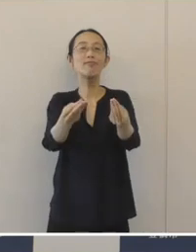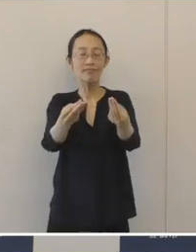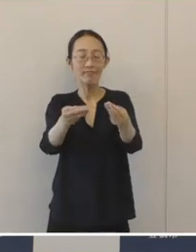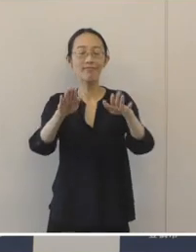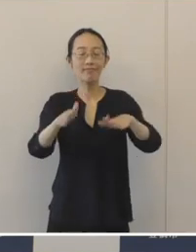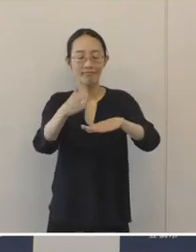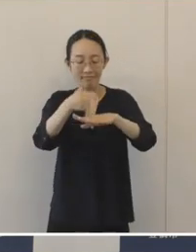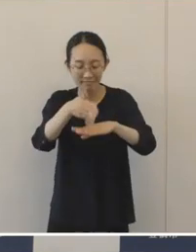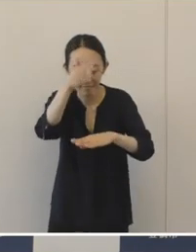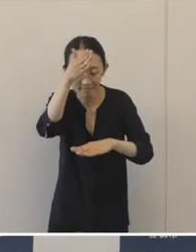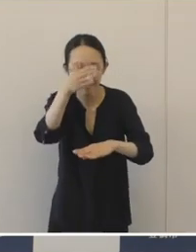ありがとうございました